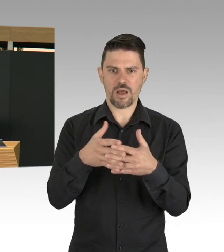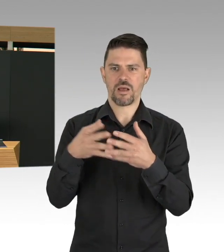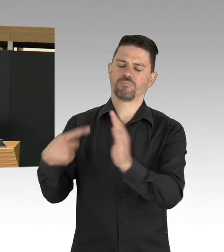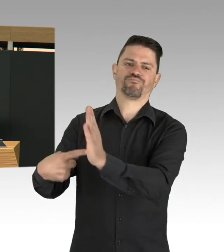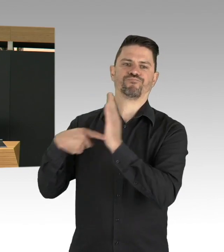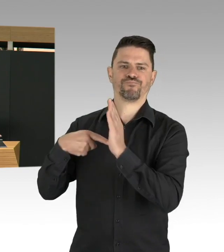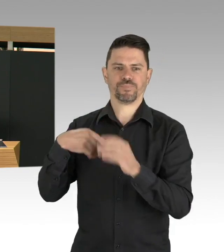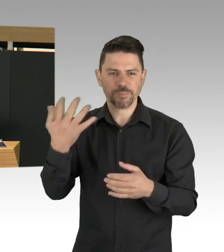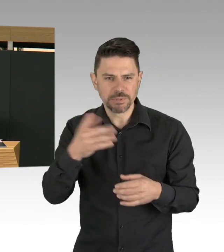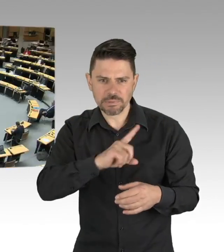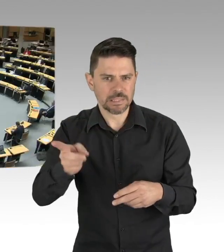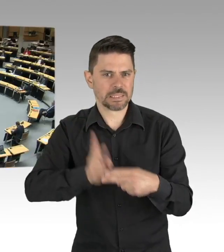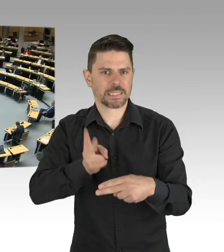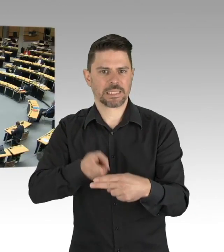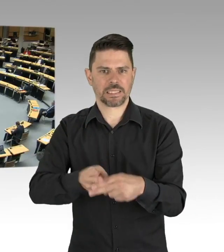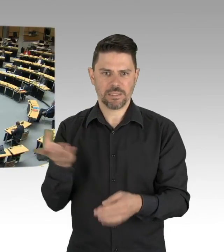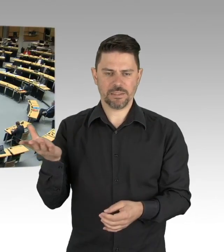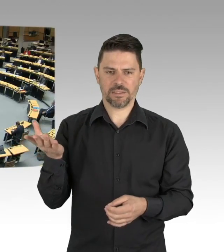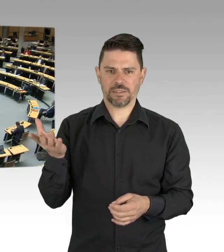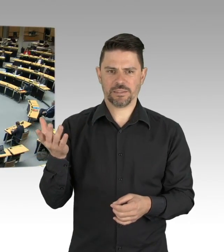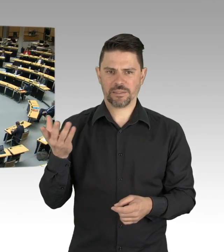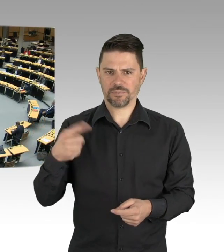was so ein bisschen vorhin klang, ja, ist irgendwann gekommen,